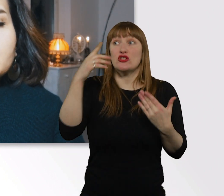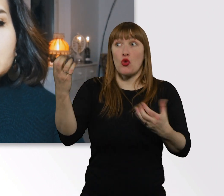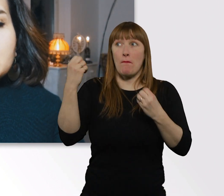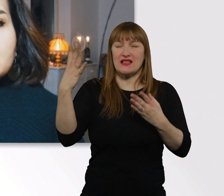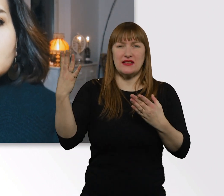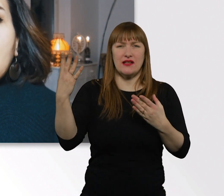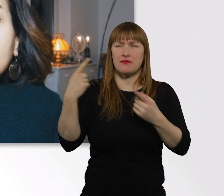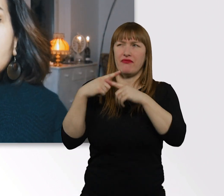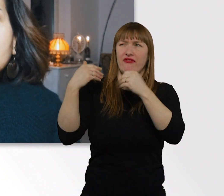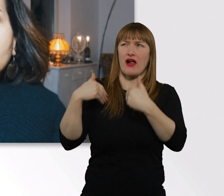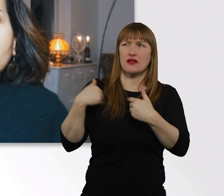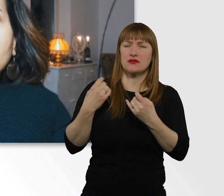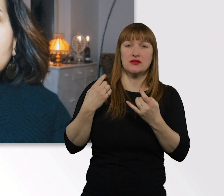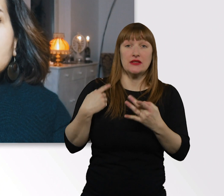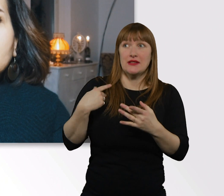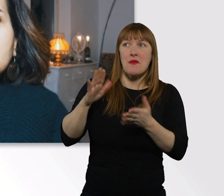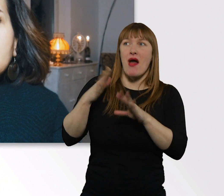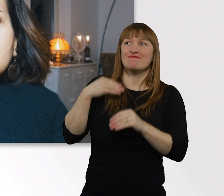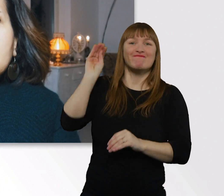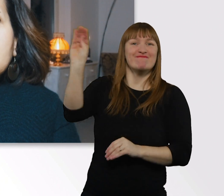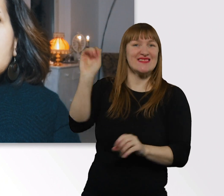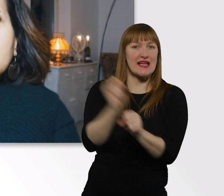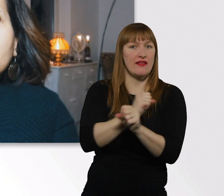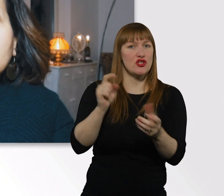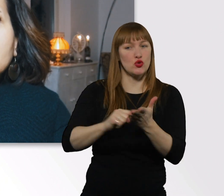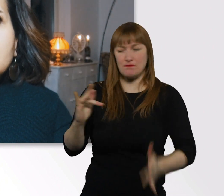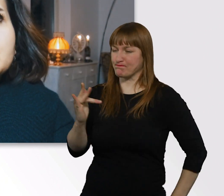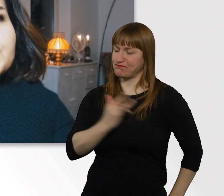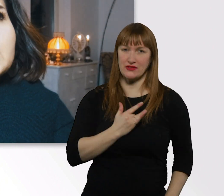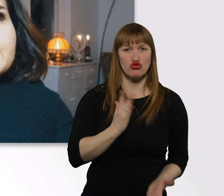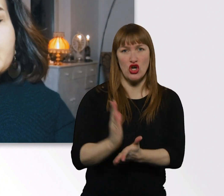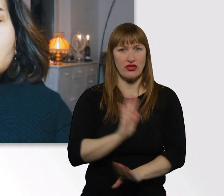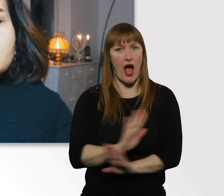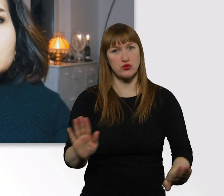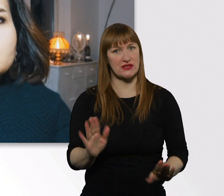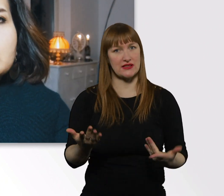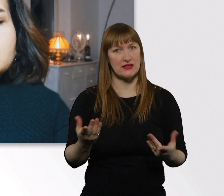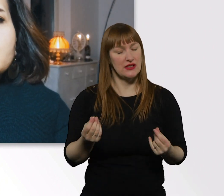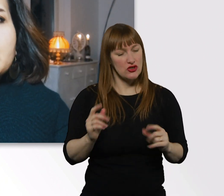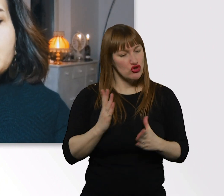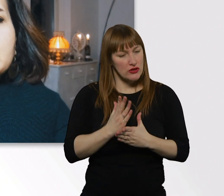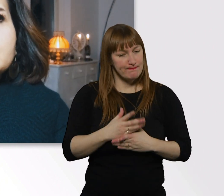Weil ich mich dann so angegriffen fühle. Und in so ne ganz komische Situation verfalle.